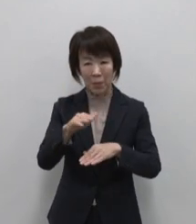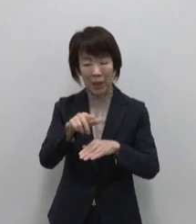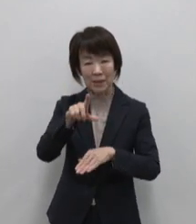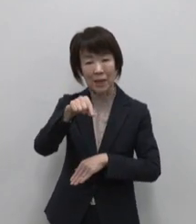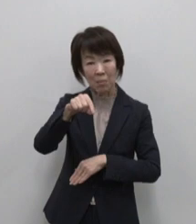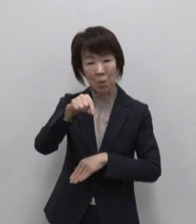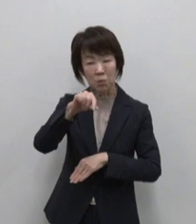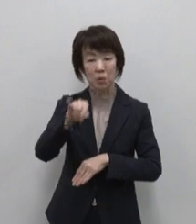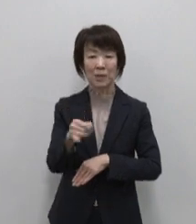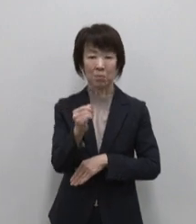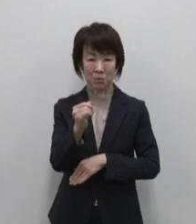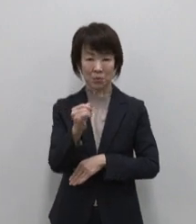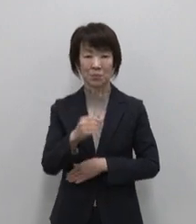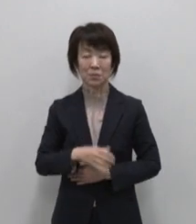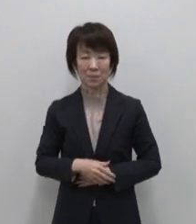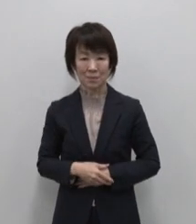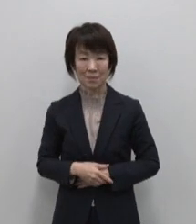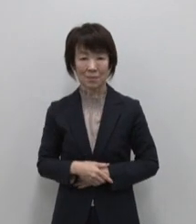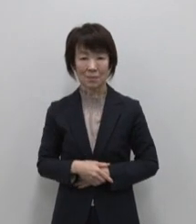ママヤのレモンジャムです